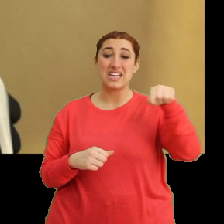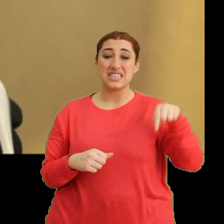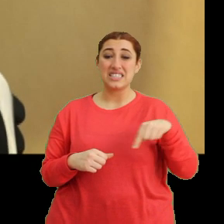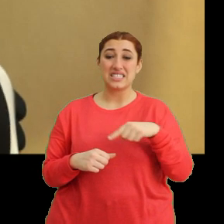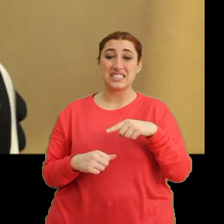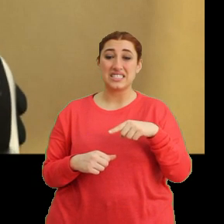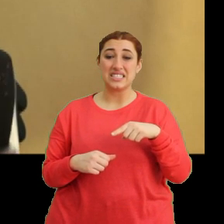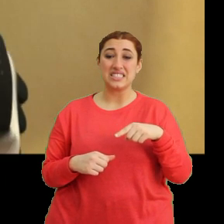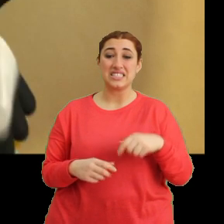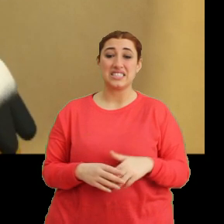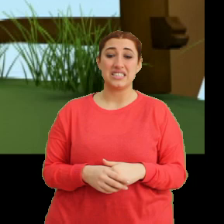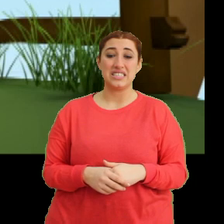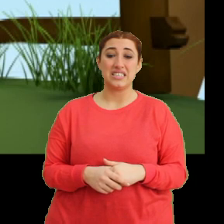(Müzik)